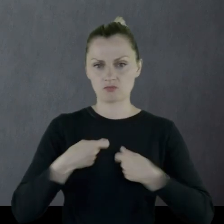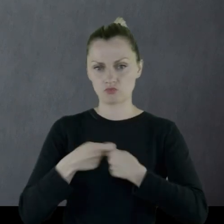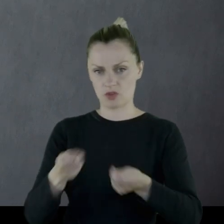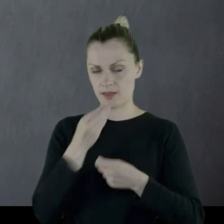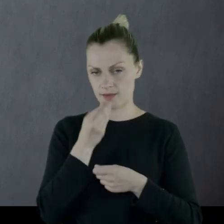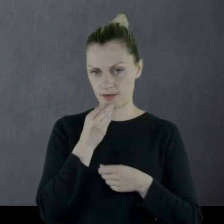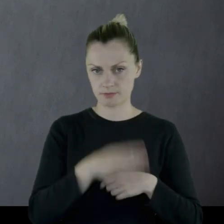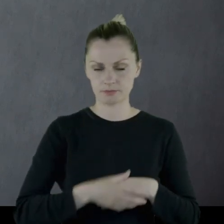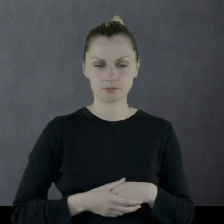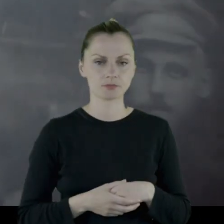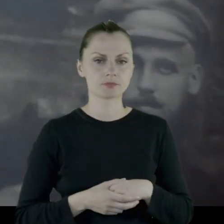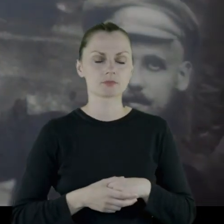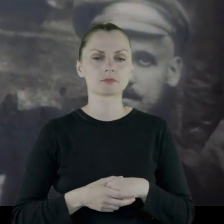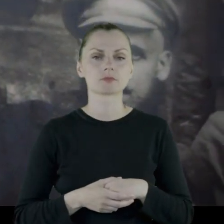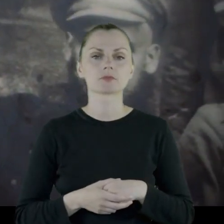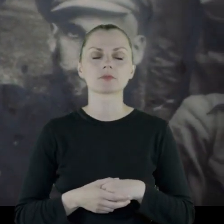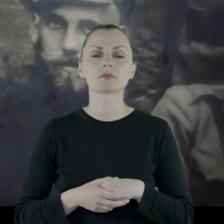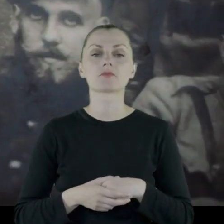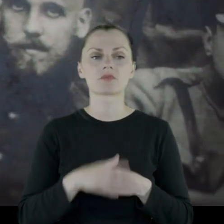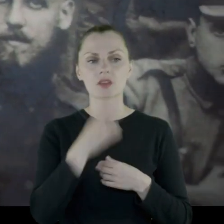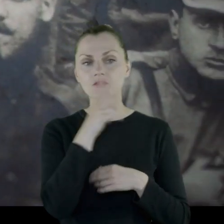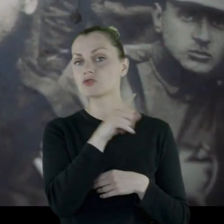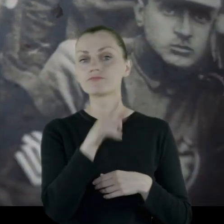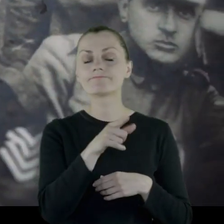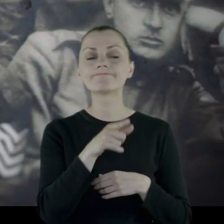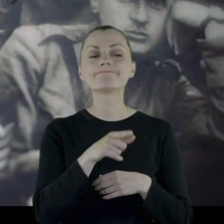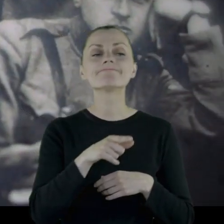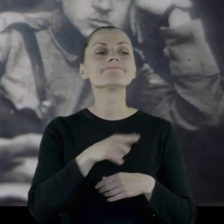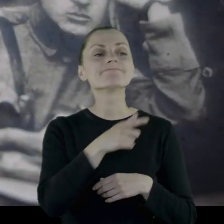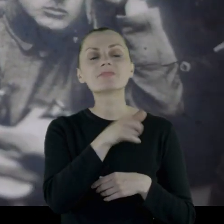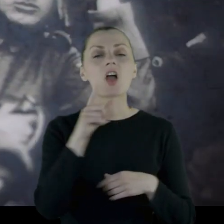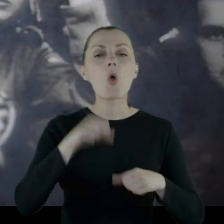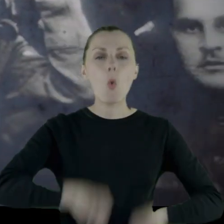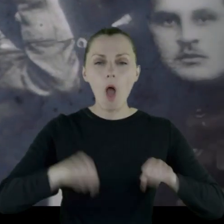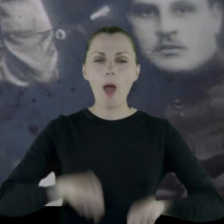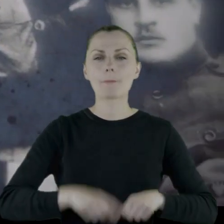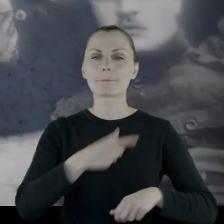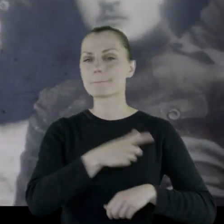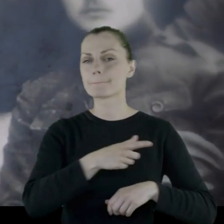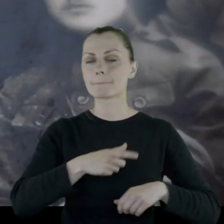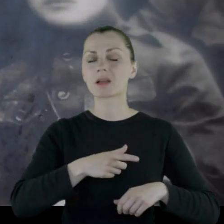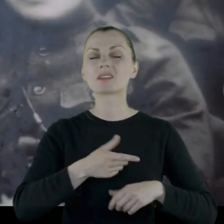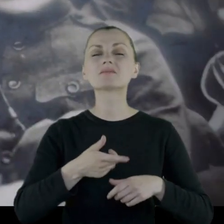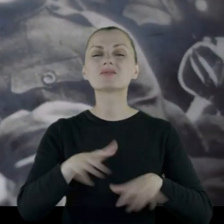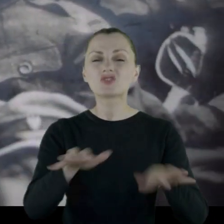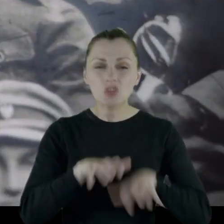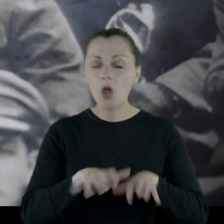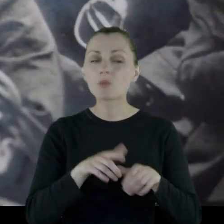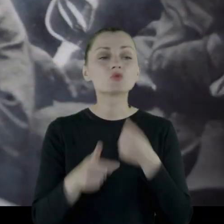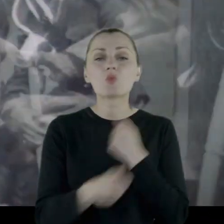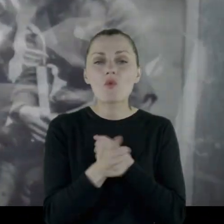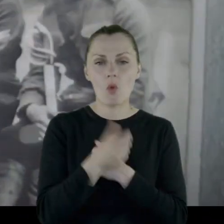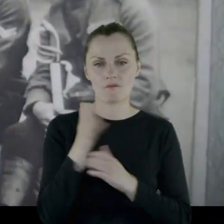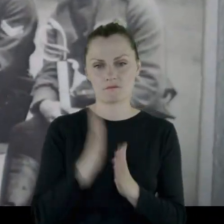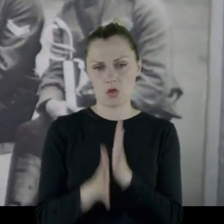Wyobraźmy sobie tych skąpych chłopów i ich skąpstwo wynikające z wojny.